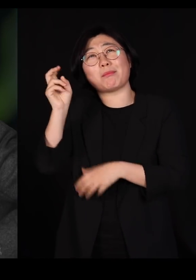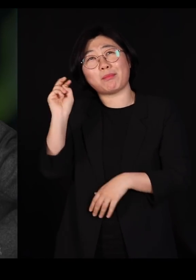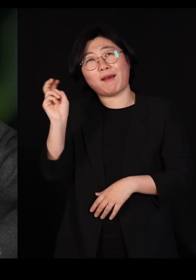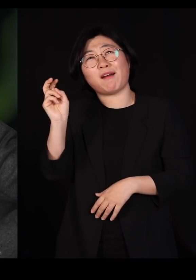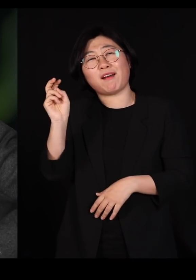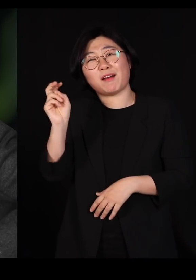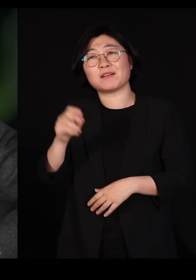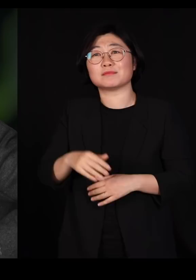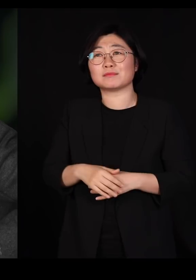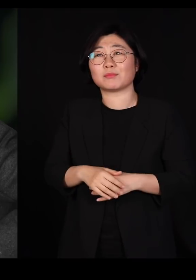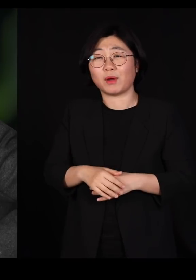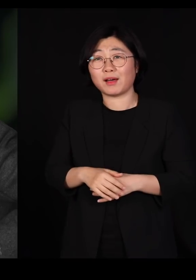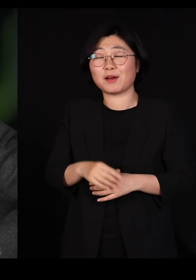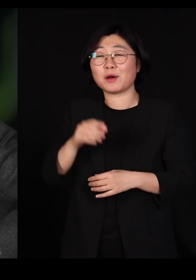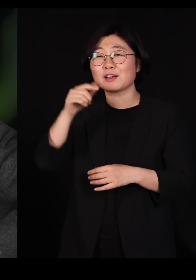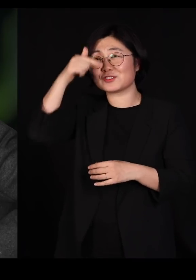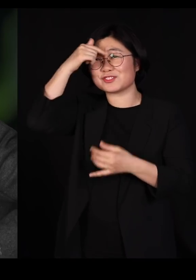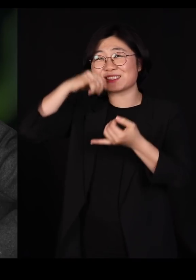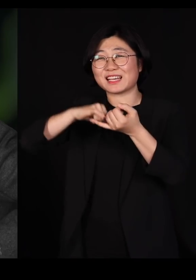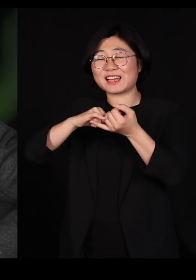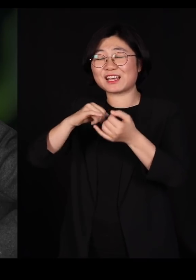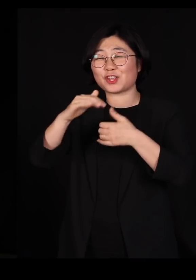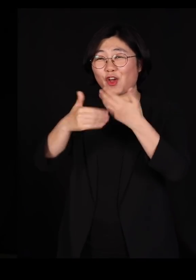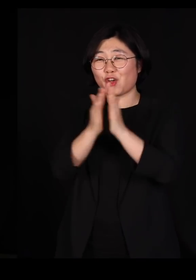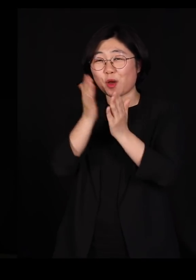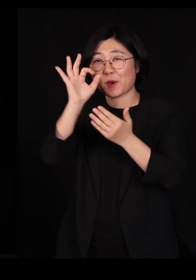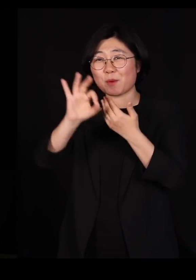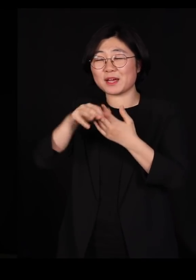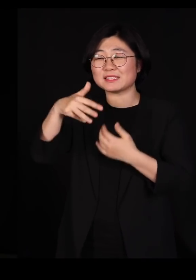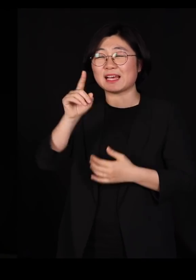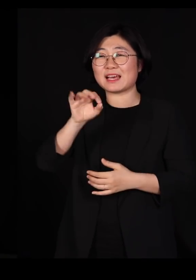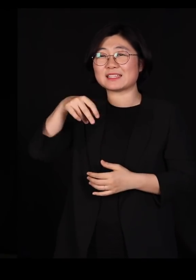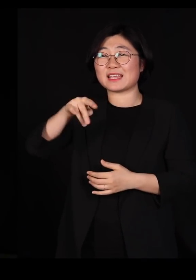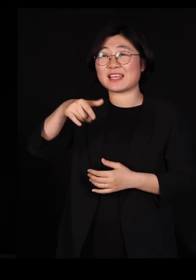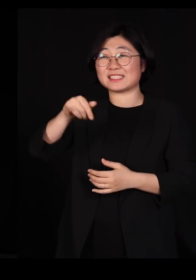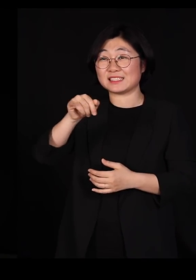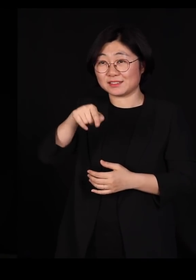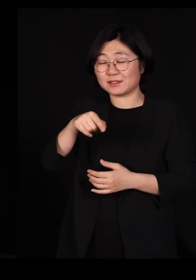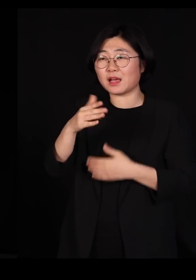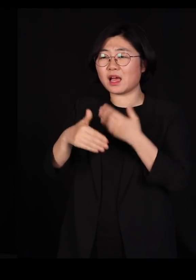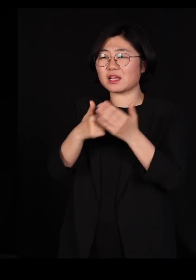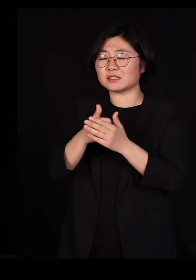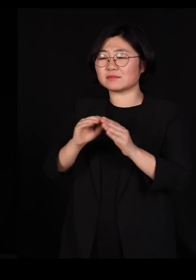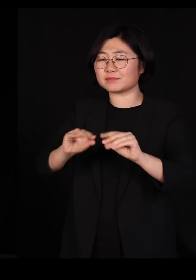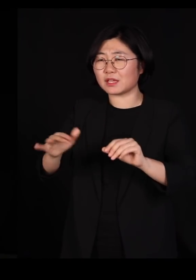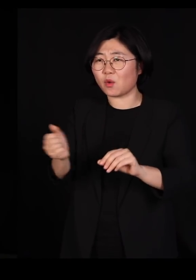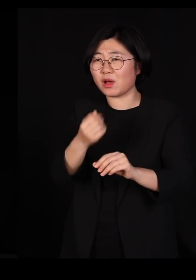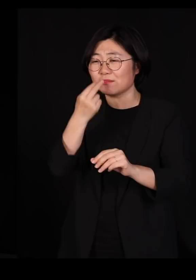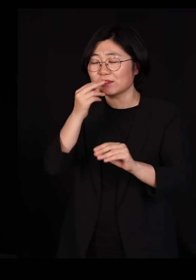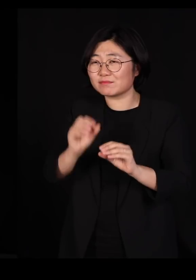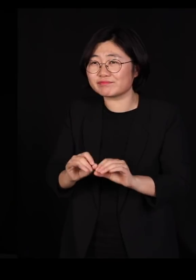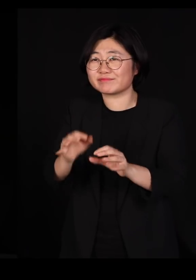창세기에 보면 하나님이 진흙으로 생명체를 빚으시잖아요 오늘 날 딱정벌레 하나를 빚어서 내놨는데